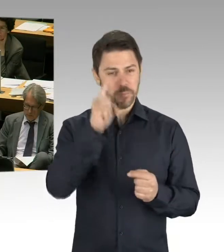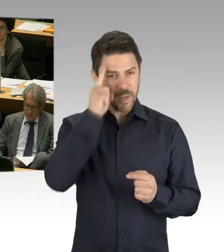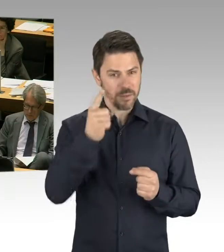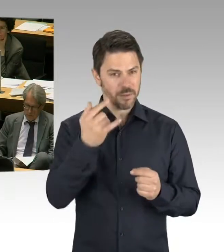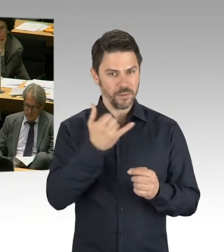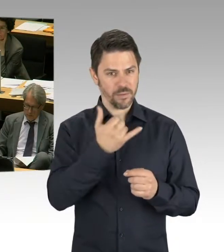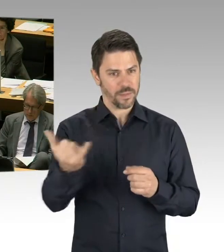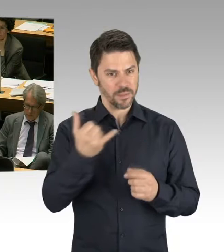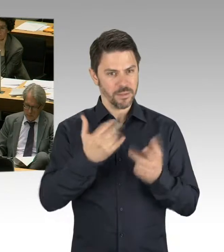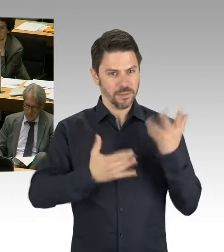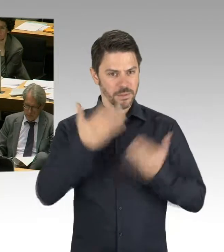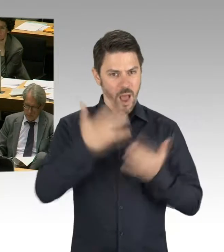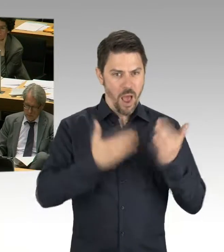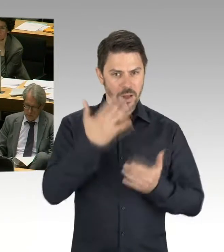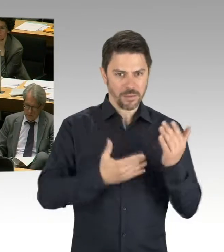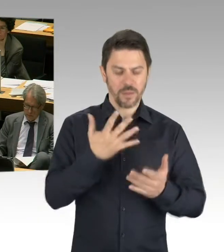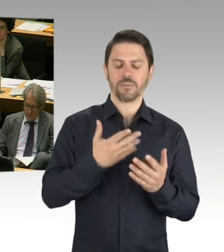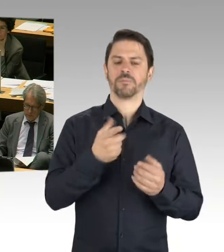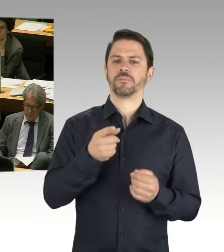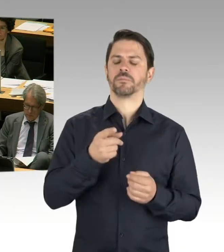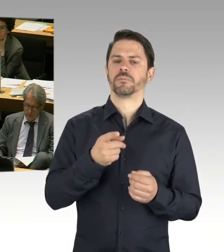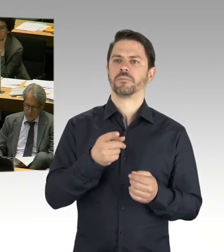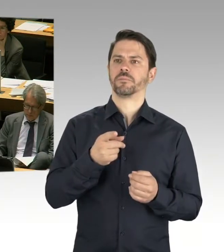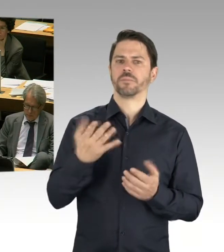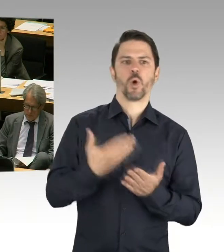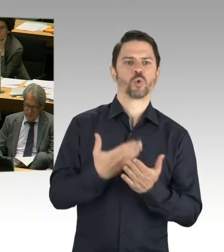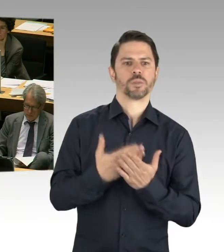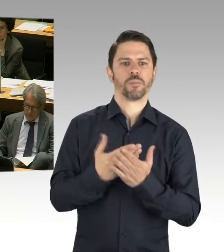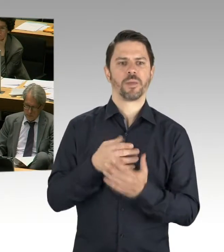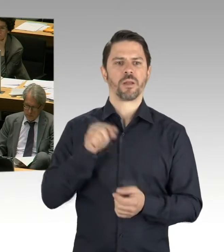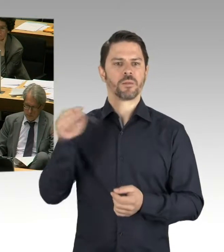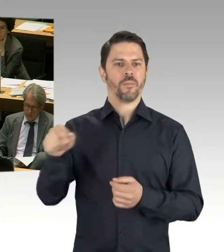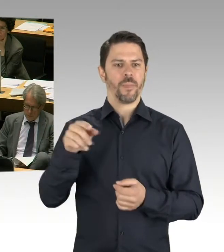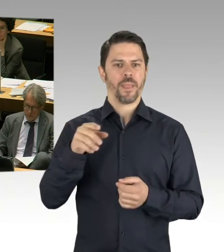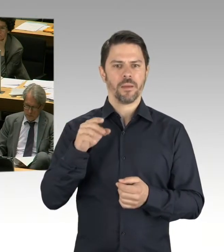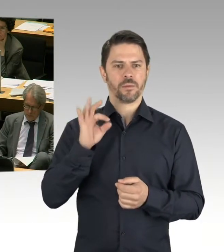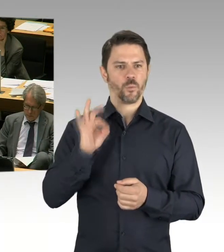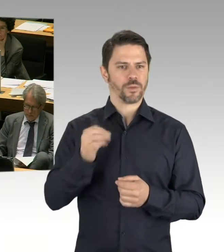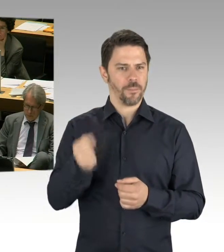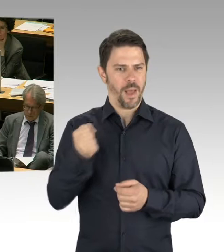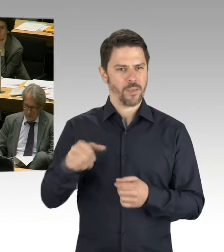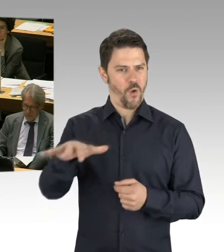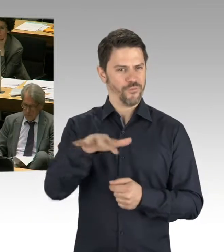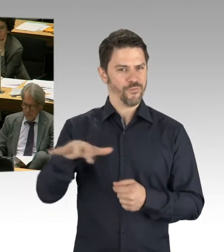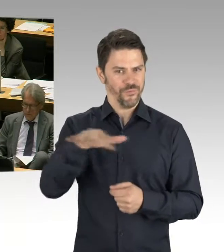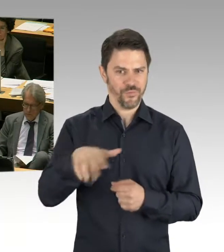Es geht einerseits um die Zählweise. Dann geht es auch darum, wenn Grundstücke eventuell aus irgendwelchen Gründen